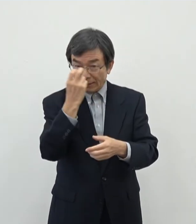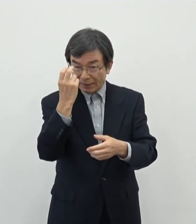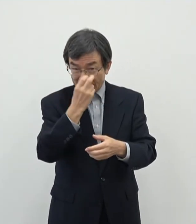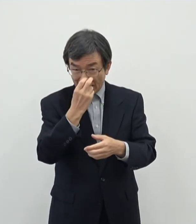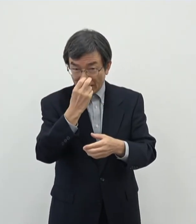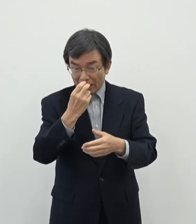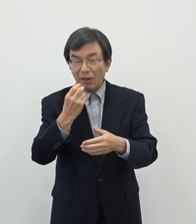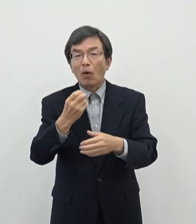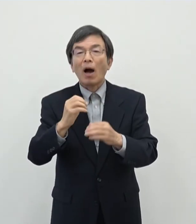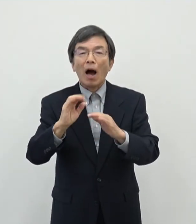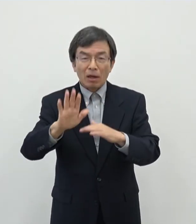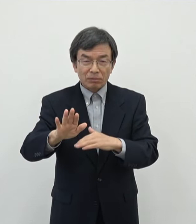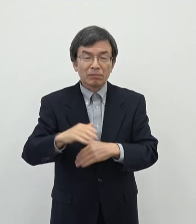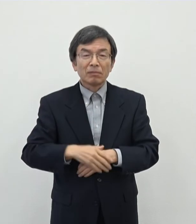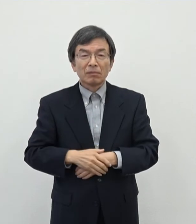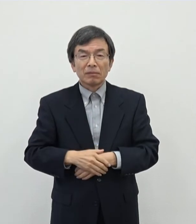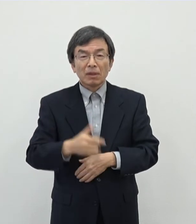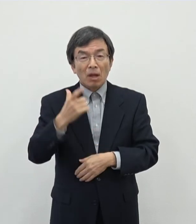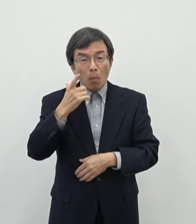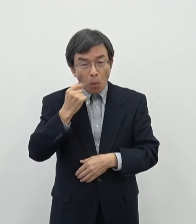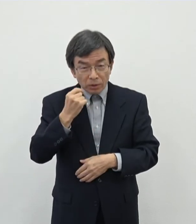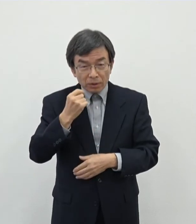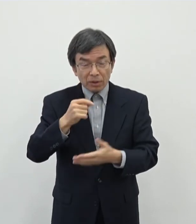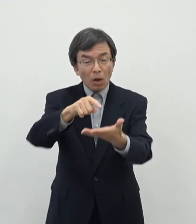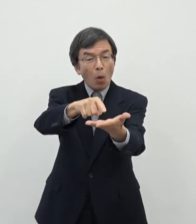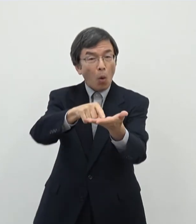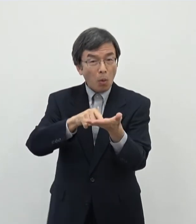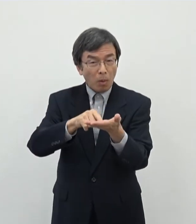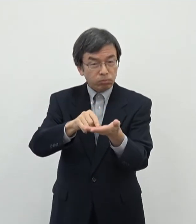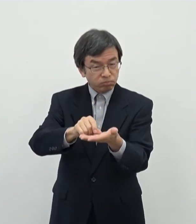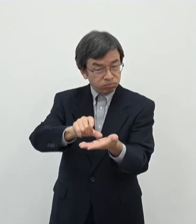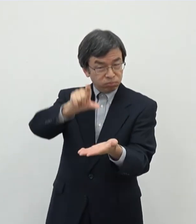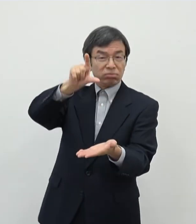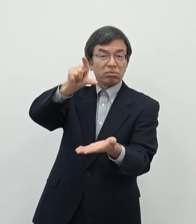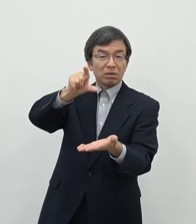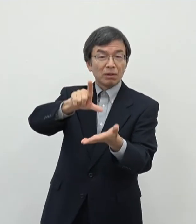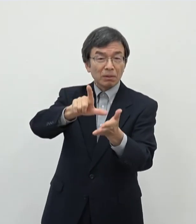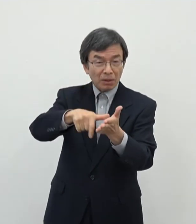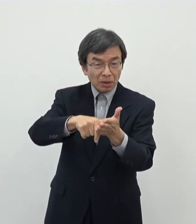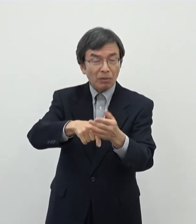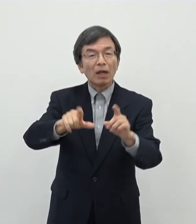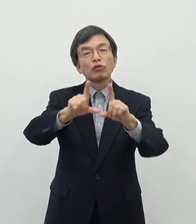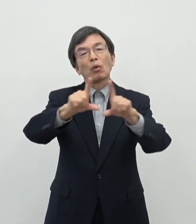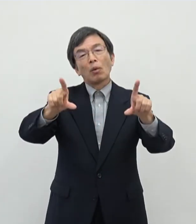ですね もし応募があの上回るということであれば当然その内容